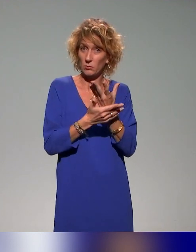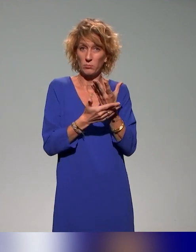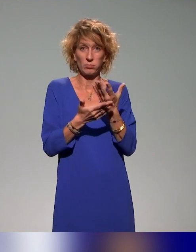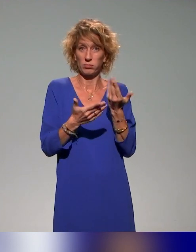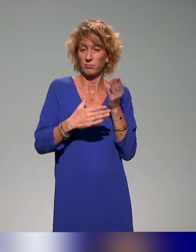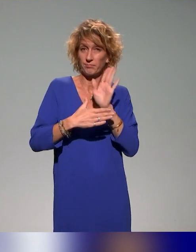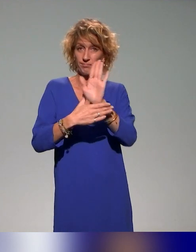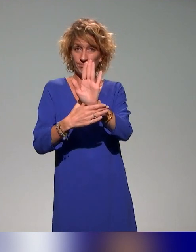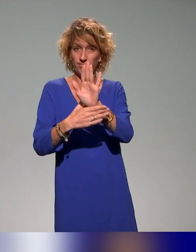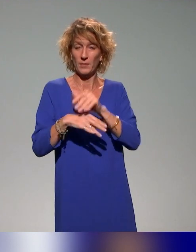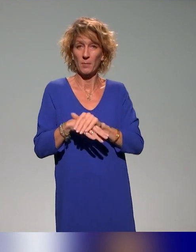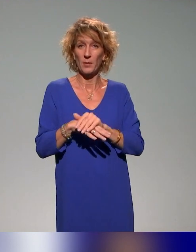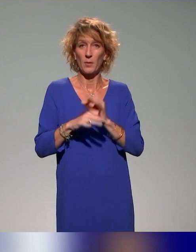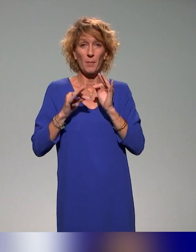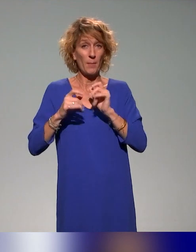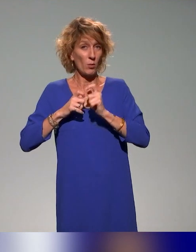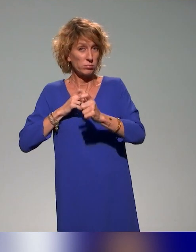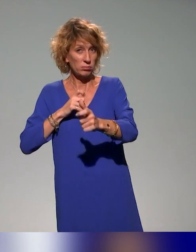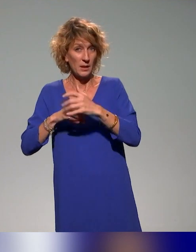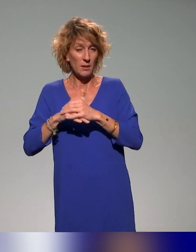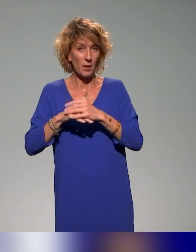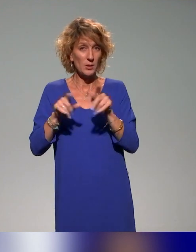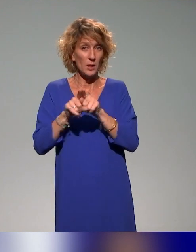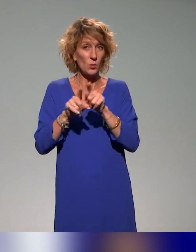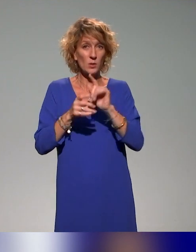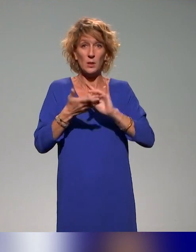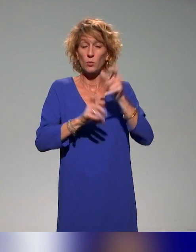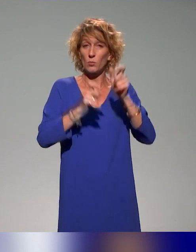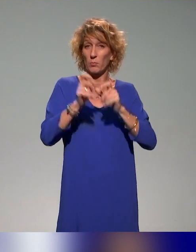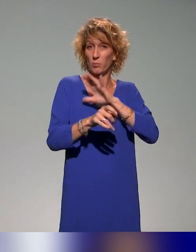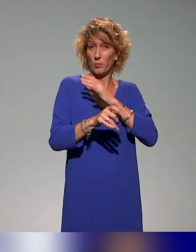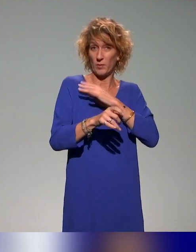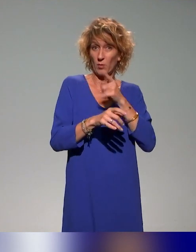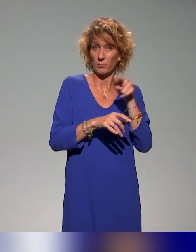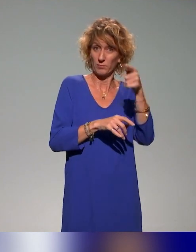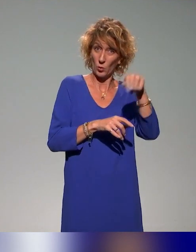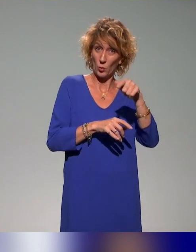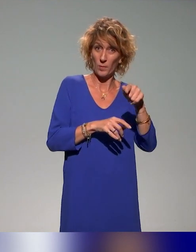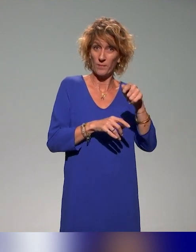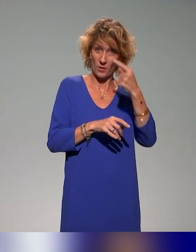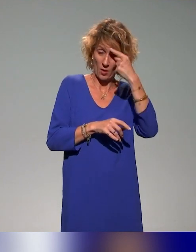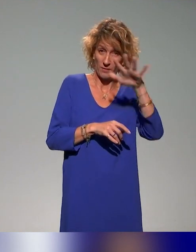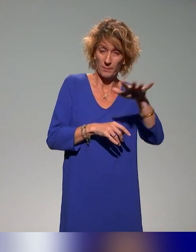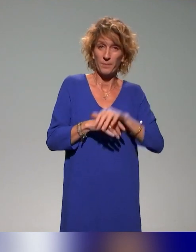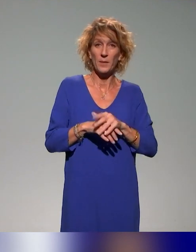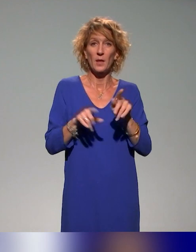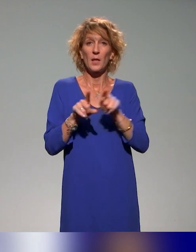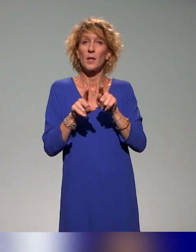pédagogiques sur la démarche qu'ils ont mis en œuvre et les retours des enseignants. Et puis une des formations qu'a citées Anna en mars prochain,